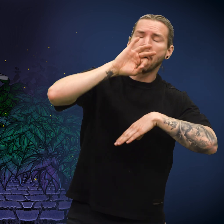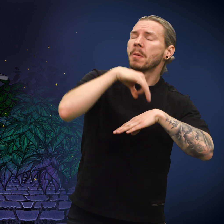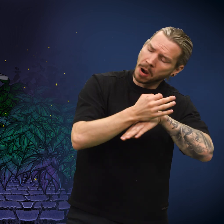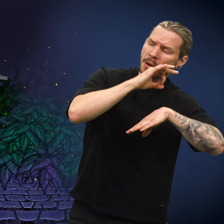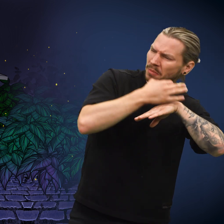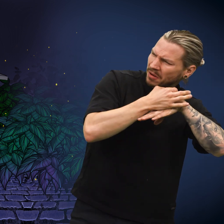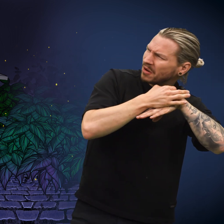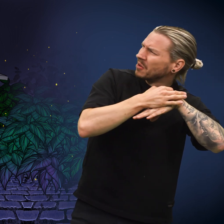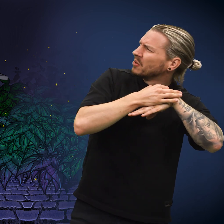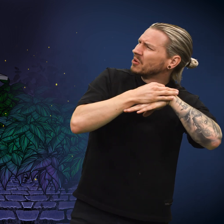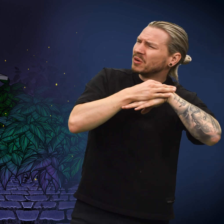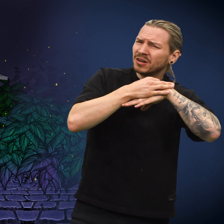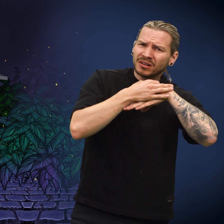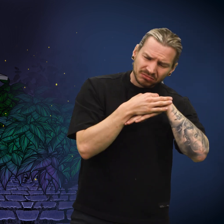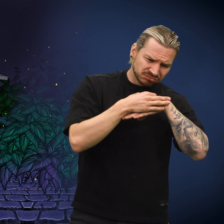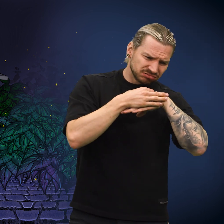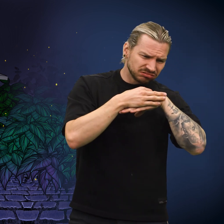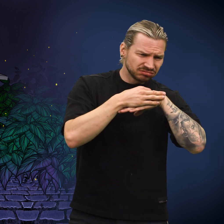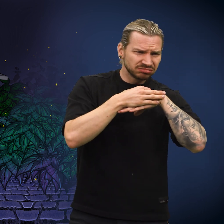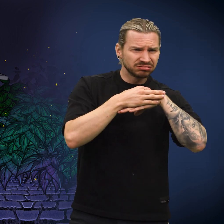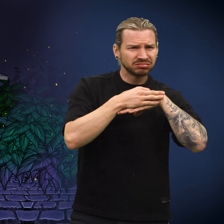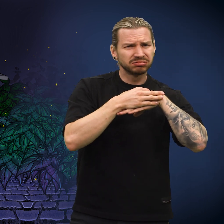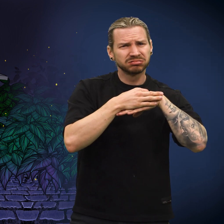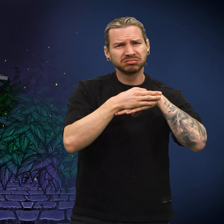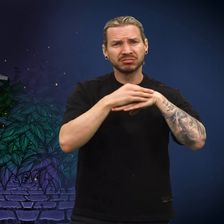Skillingen tumlet rundt og landet på bakken.